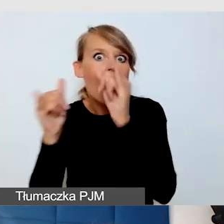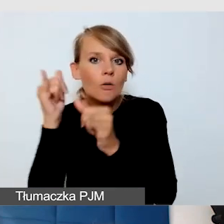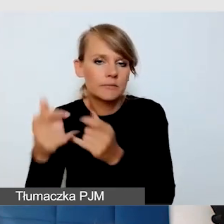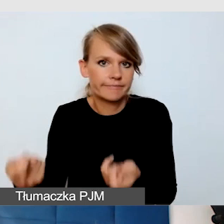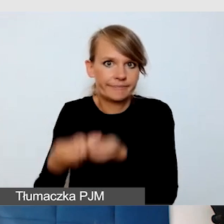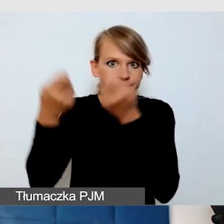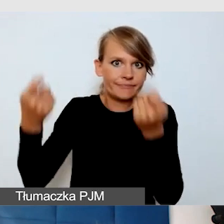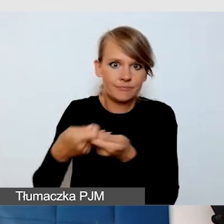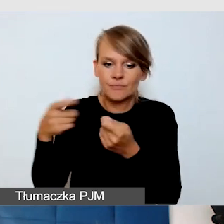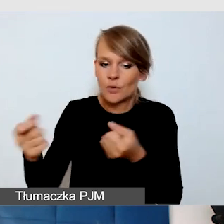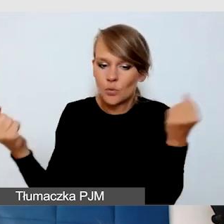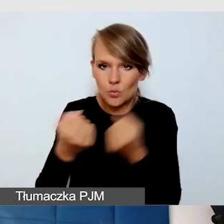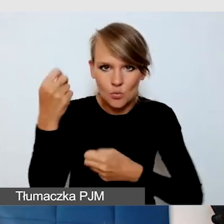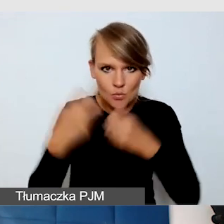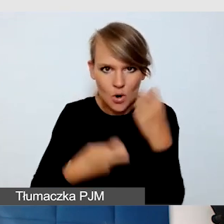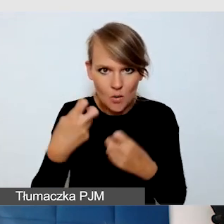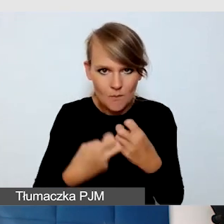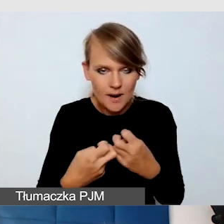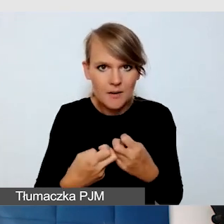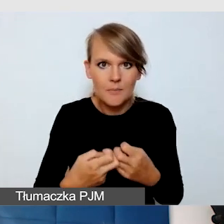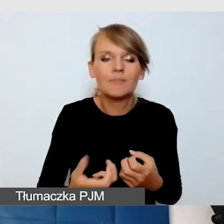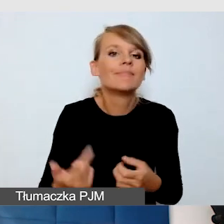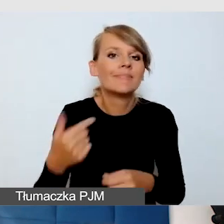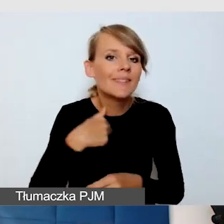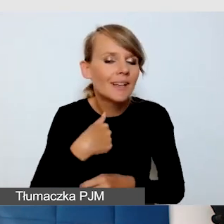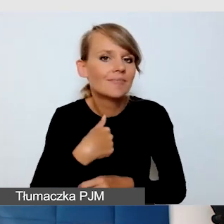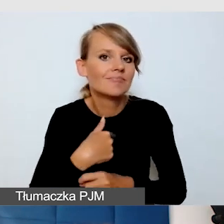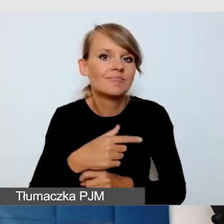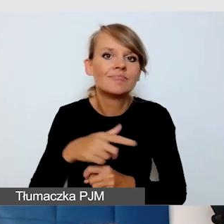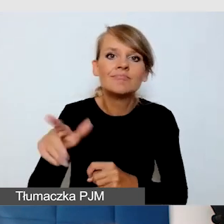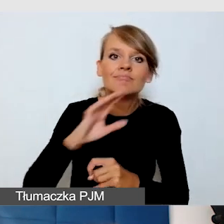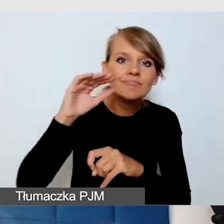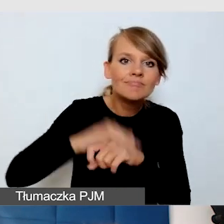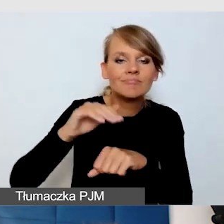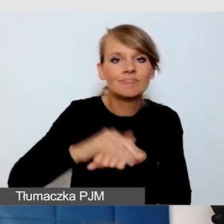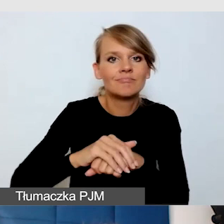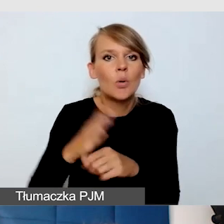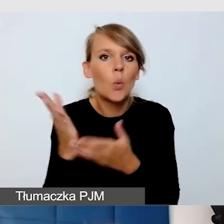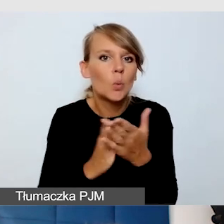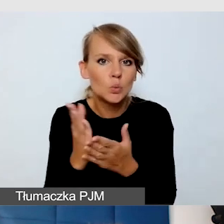Robiąc jakiekolwiek zamówienia do usług na wydarzenia,